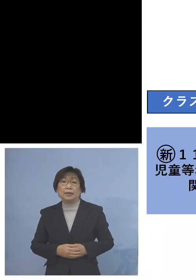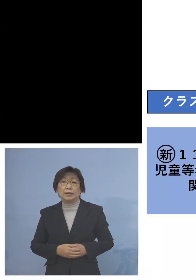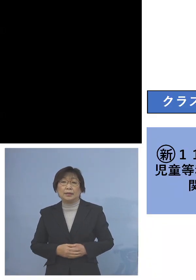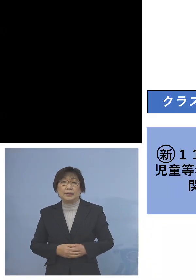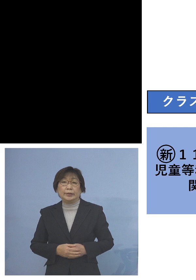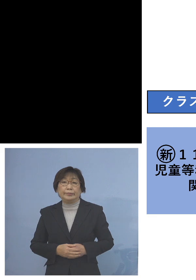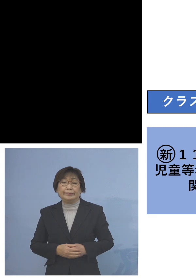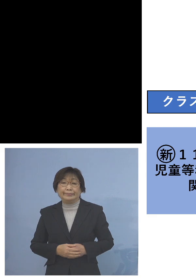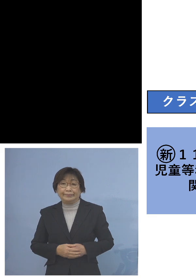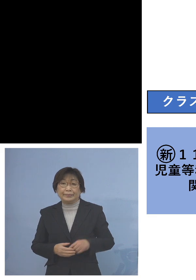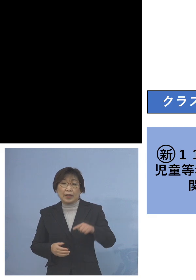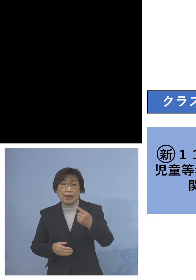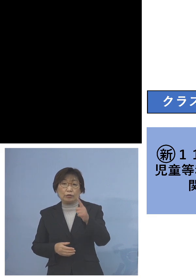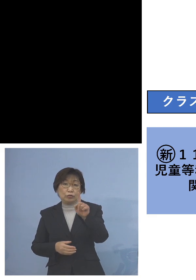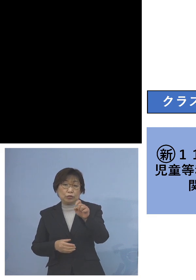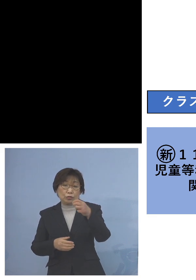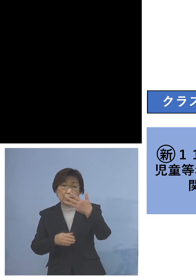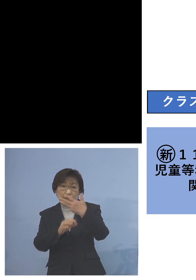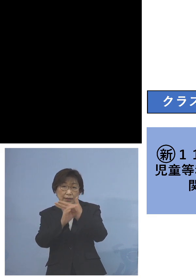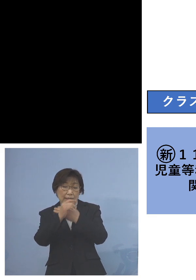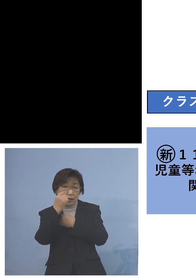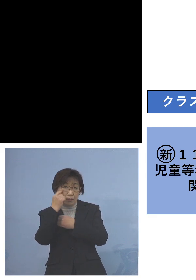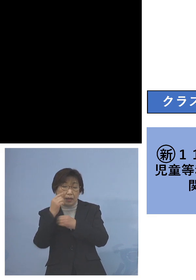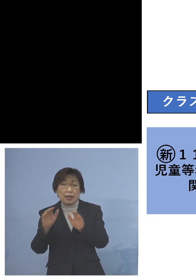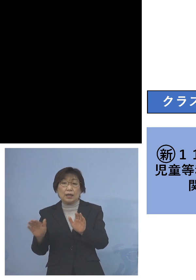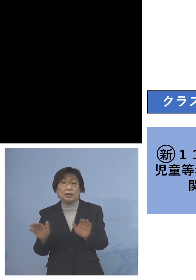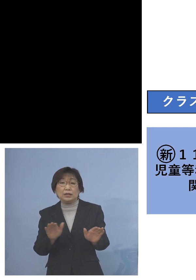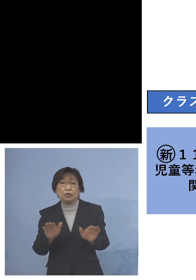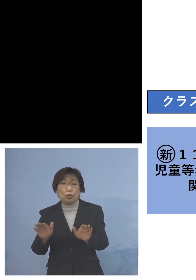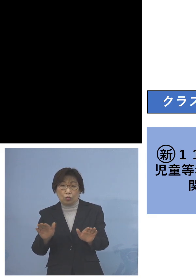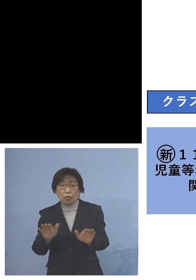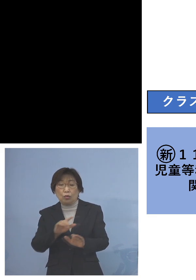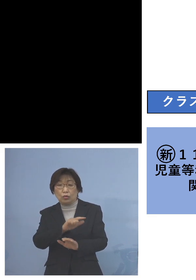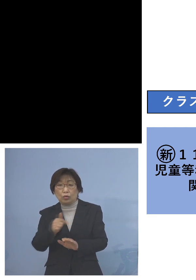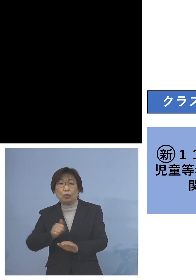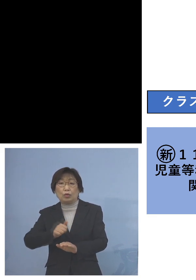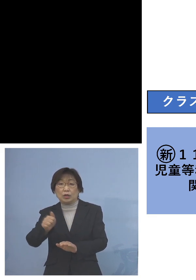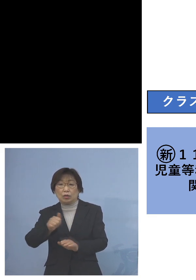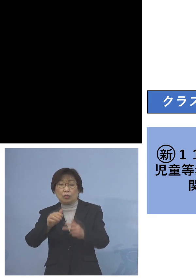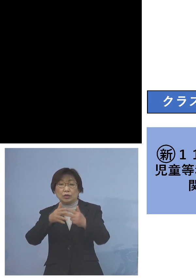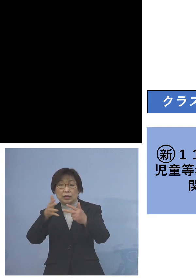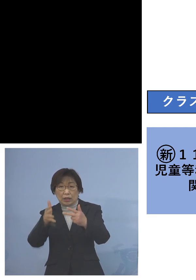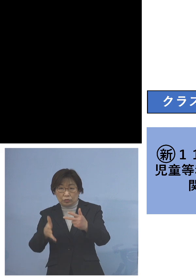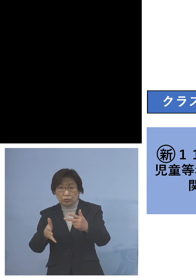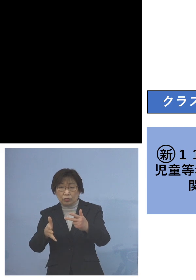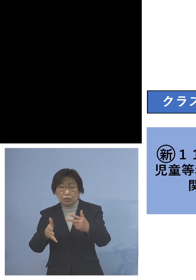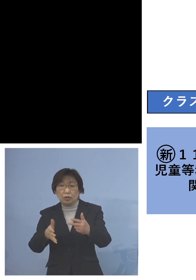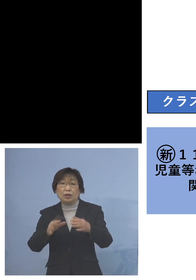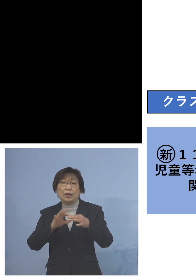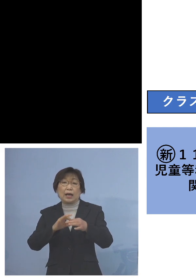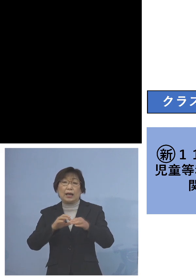「118例目児童等利用施設 関連クラスター」利用者が5名